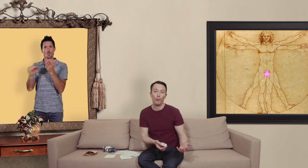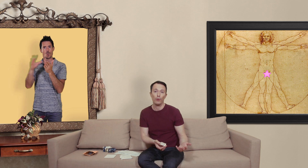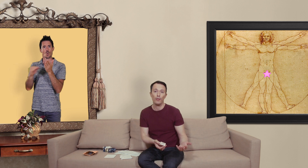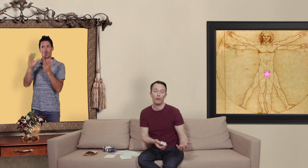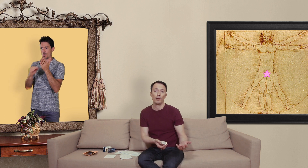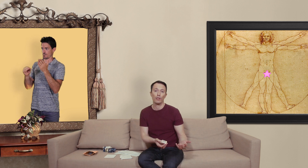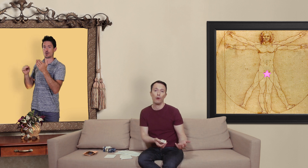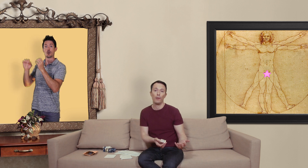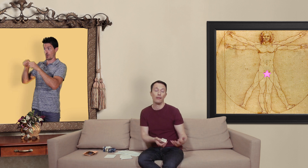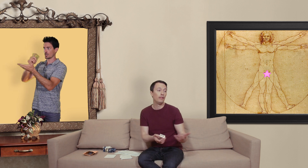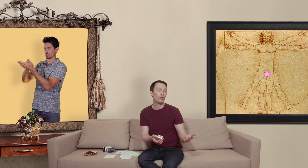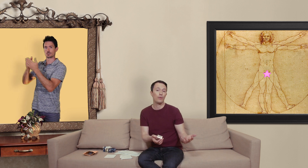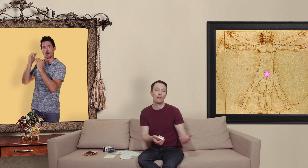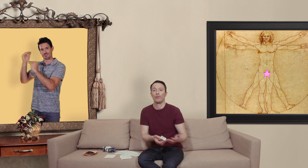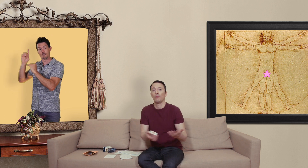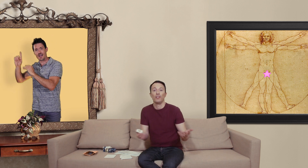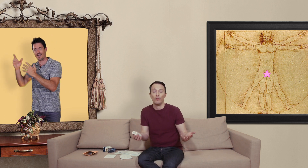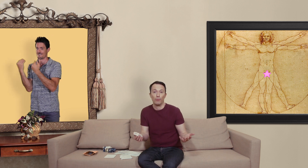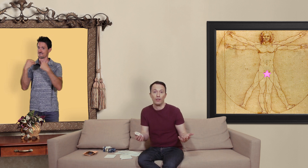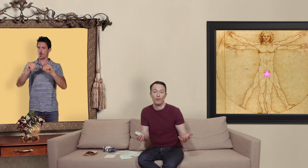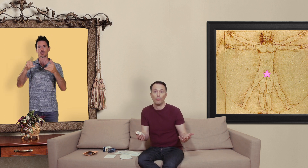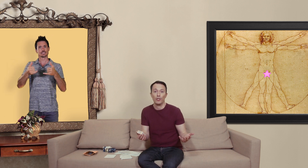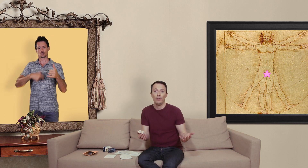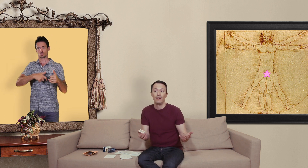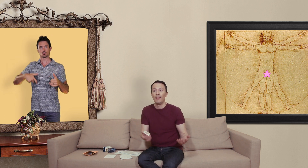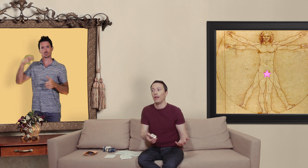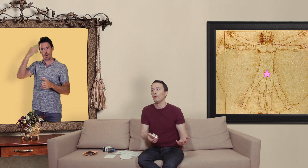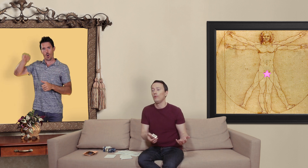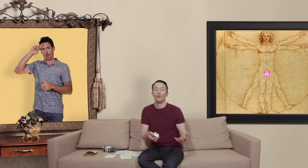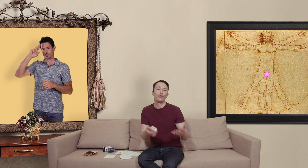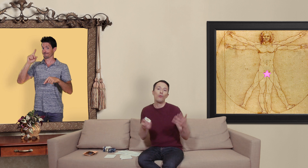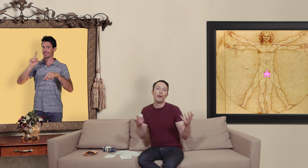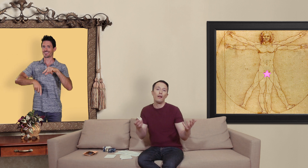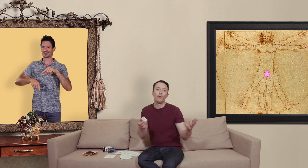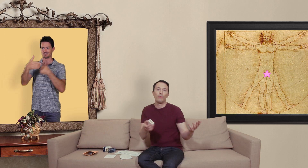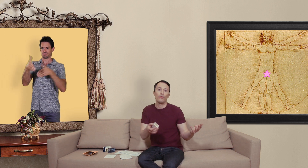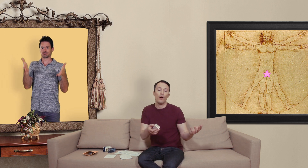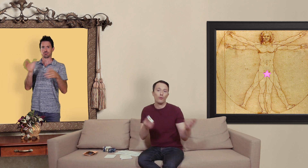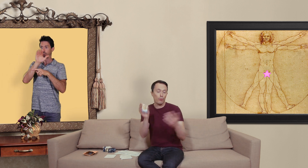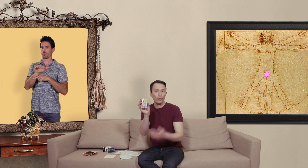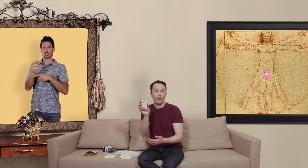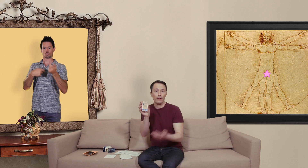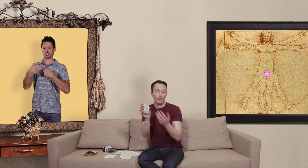leurs produits sur le marché européen ni en suisse c'est pour des raisons de protection de marché et du coup le seul moyen de pouvoir se procurer ce